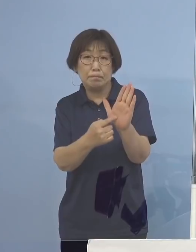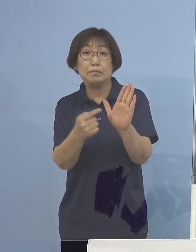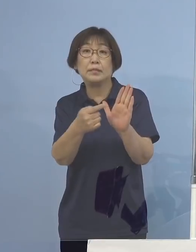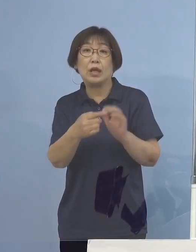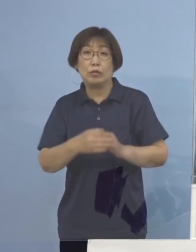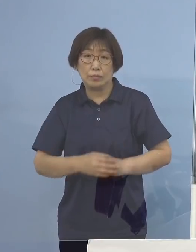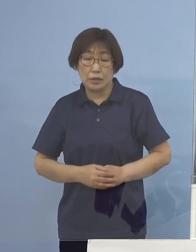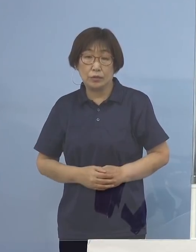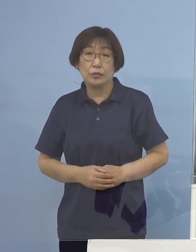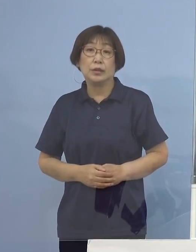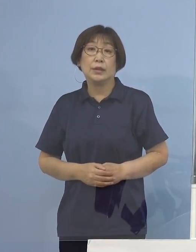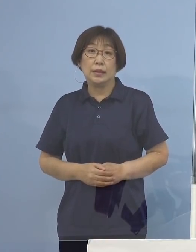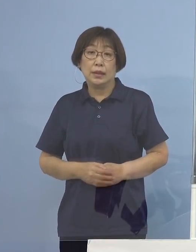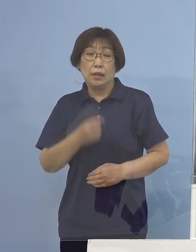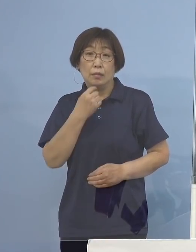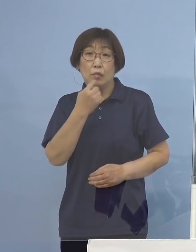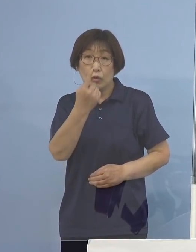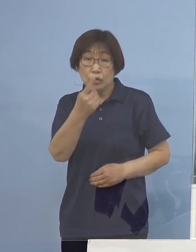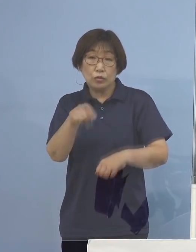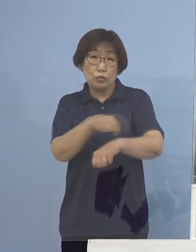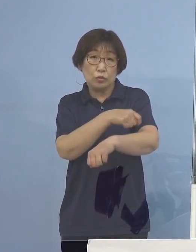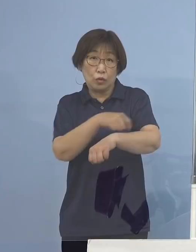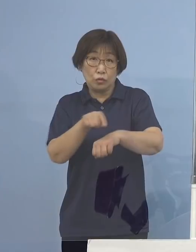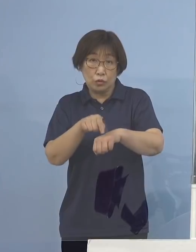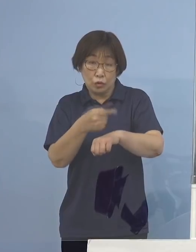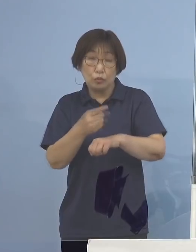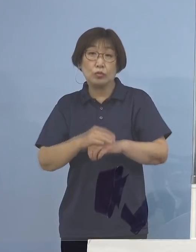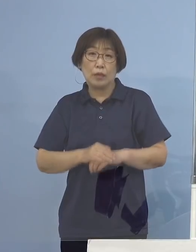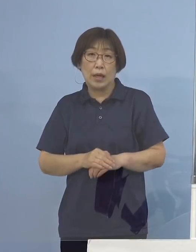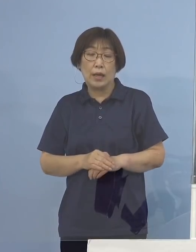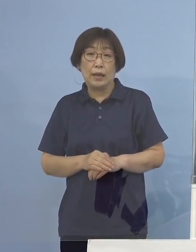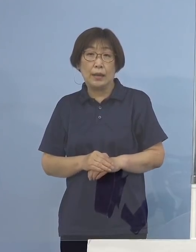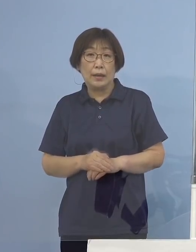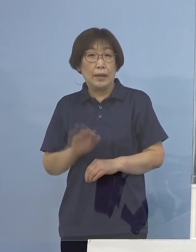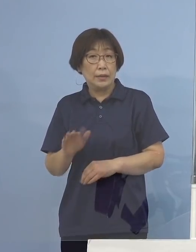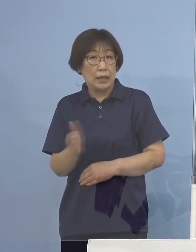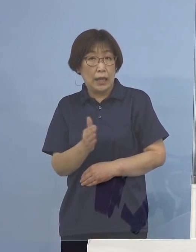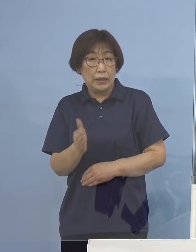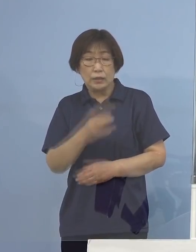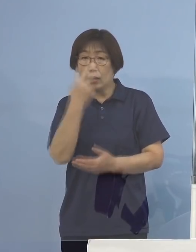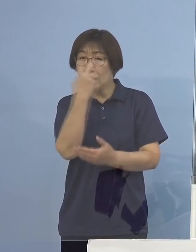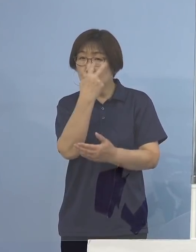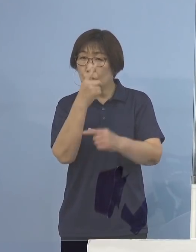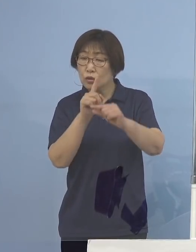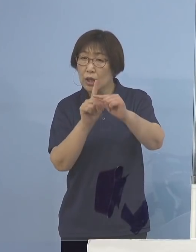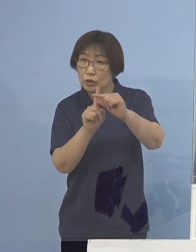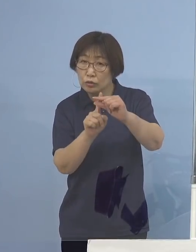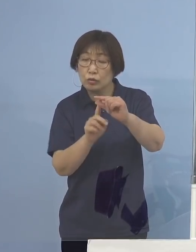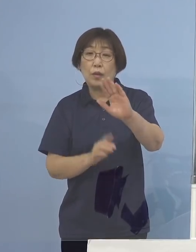また、もう一つの特色として ここ数日調査中であるものの